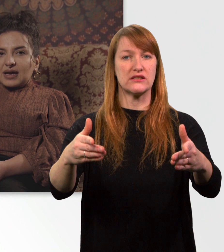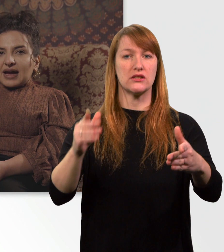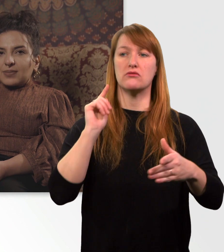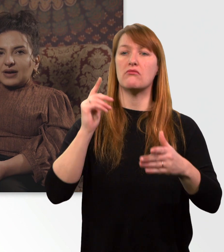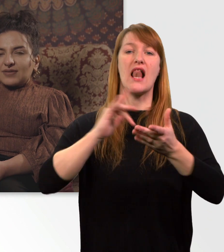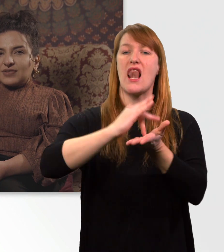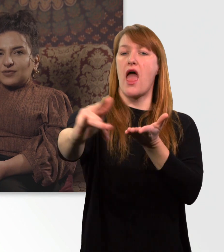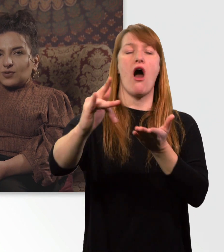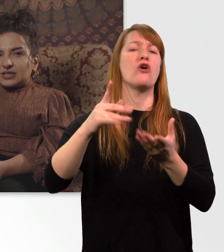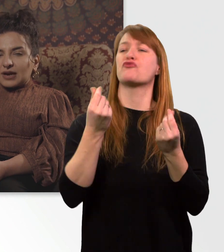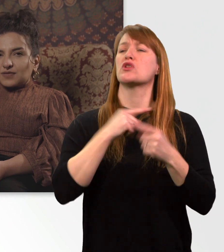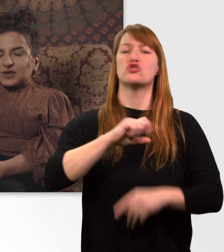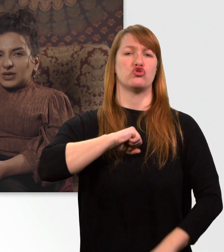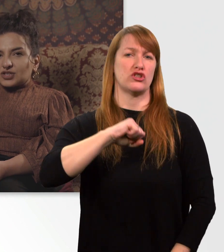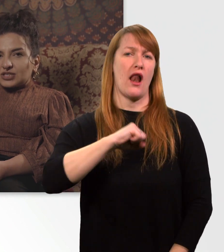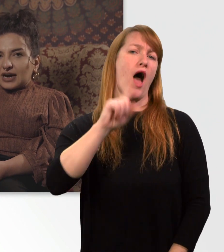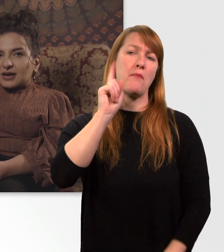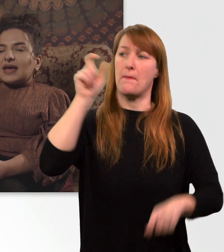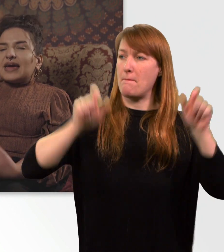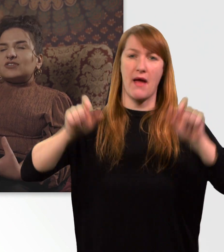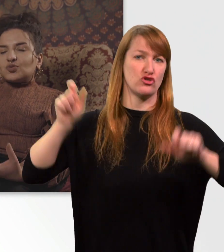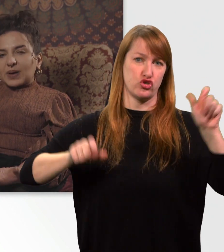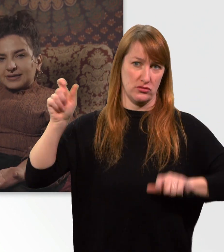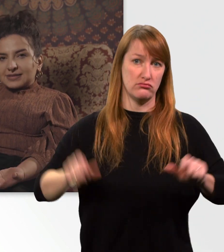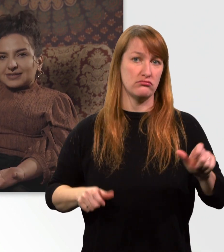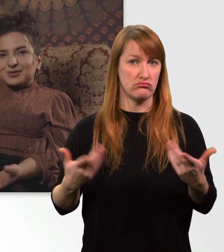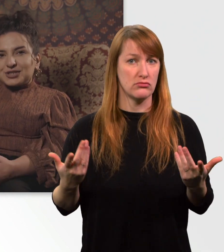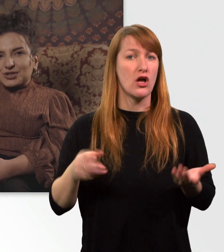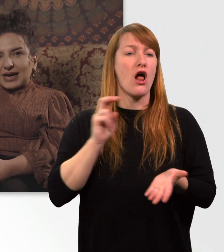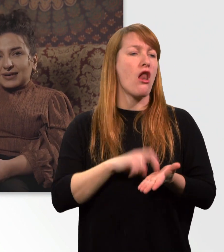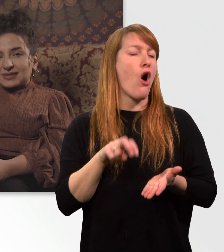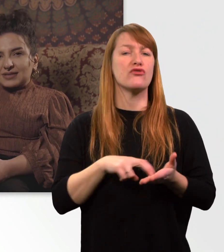Aber wie gewohnt laufen die Menschen ja entspannt durch die Straßen.